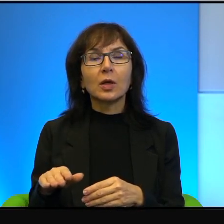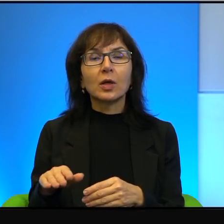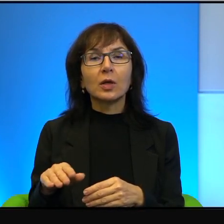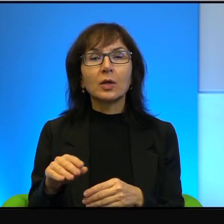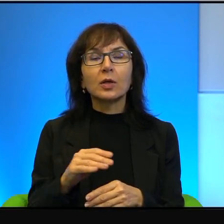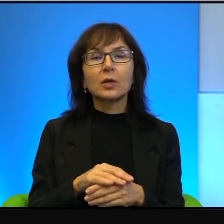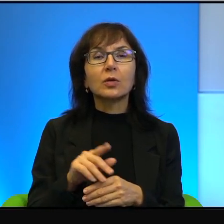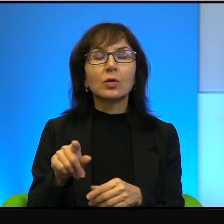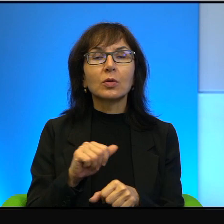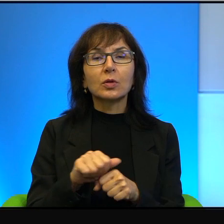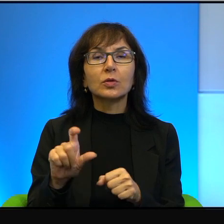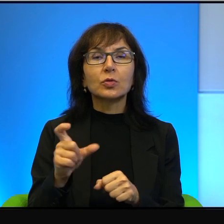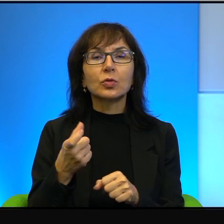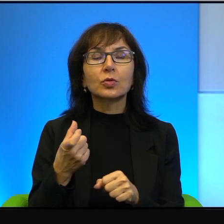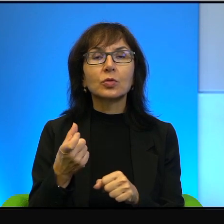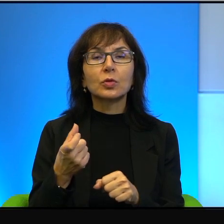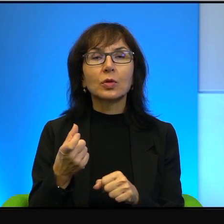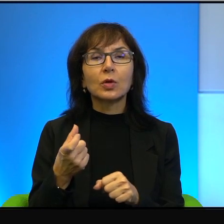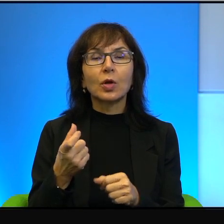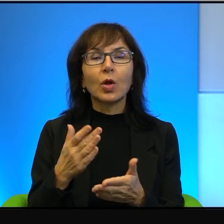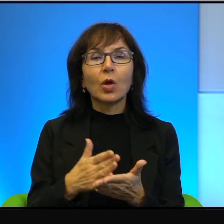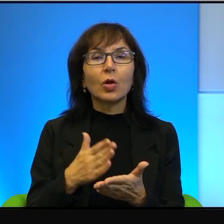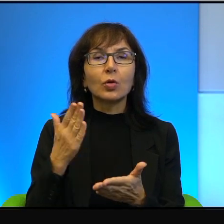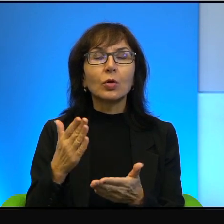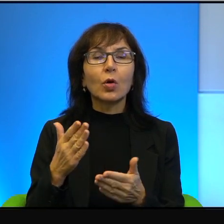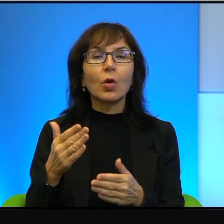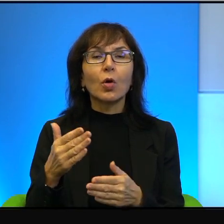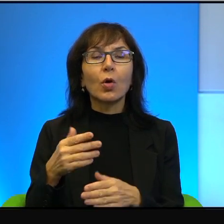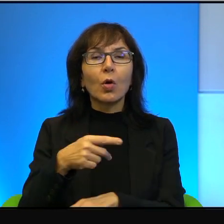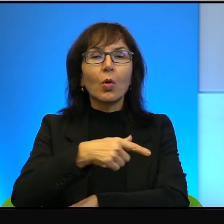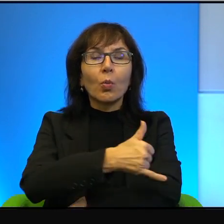Że to jest coś, co tylko i wyłącznie podkreśla wagę tego,